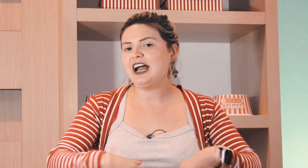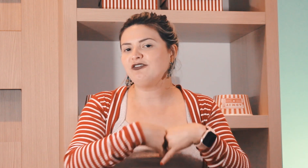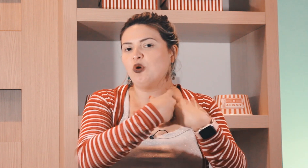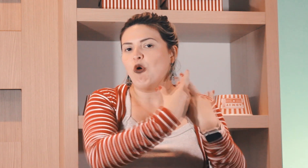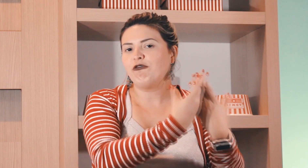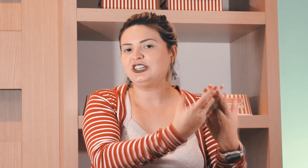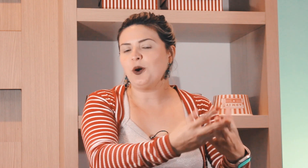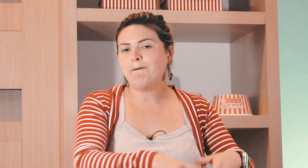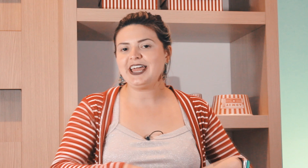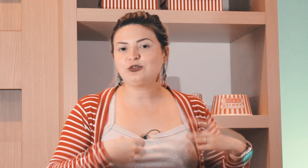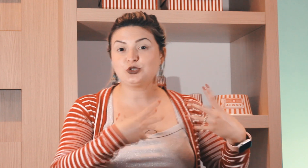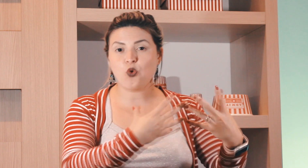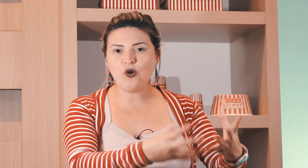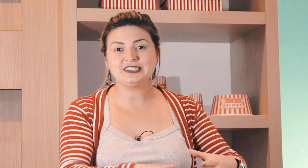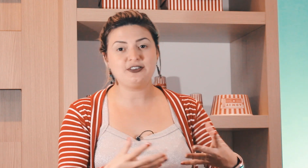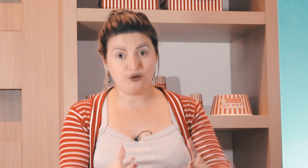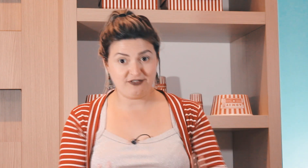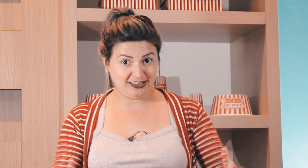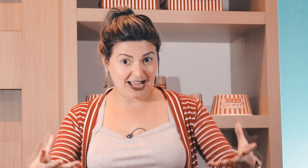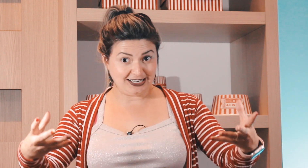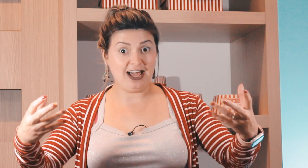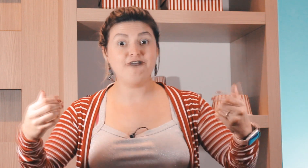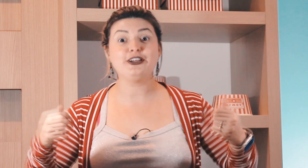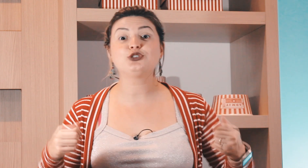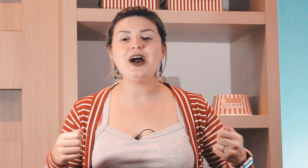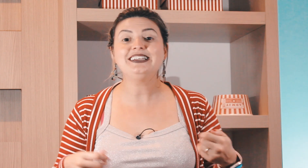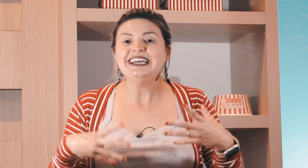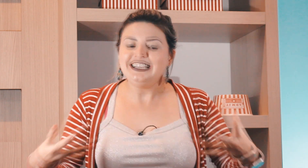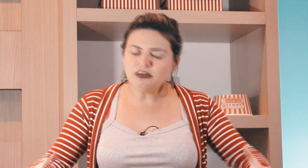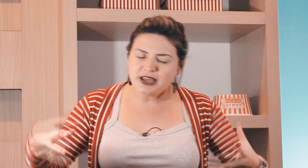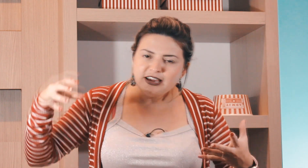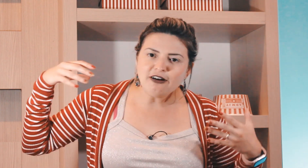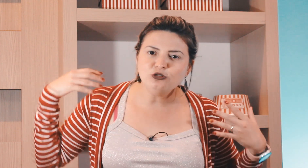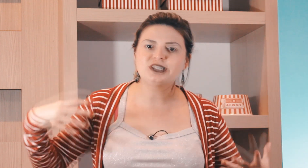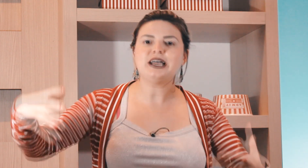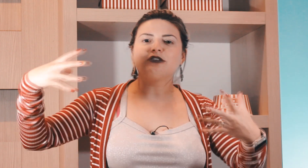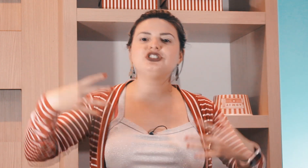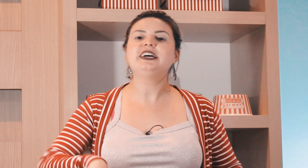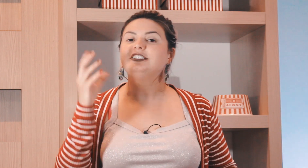eles ganhavam o feijão preto as coisas que foi inventada lá feijoada e também ganhava um saco